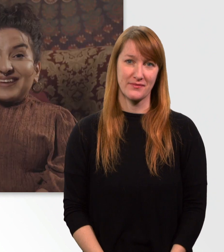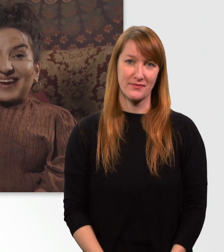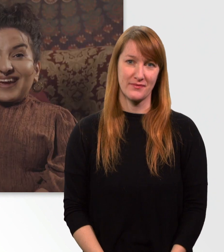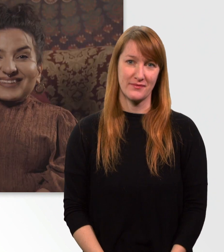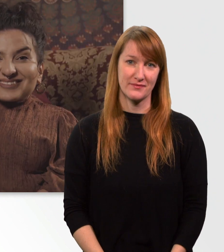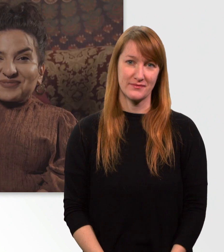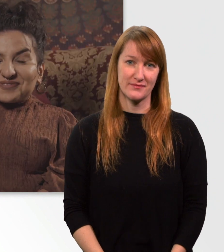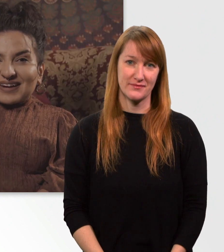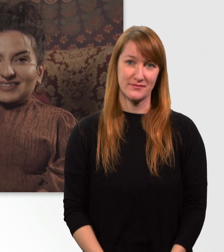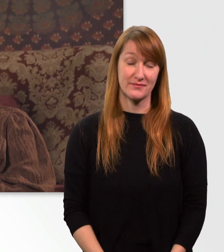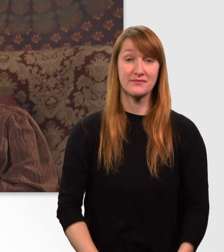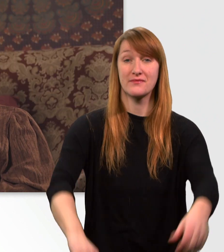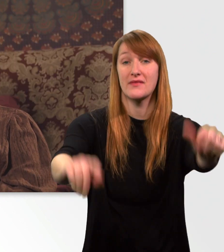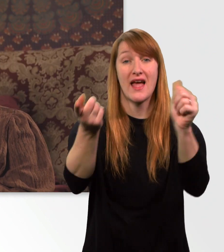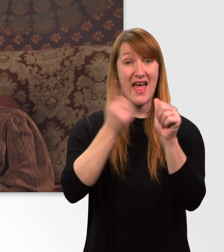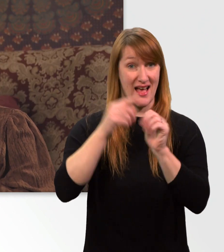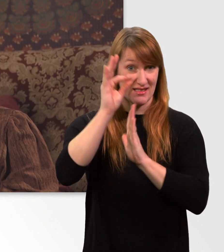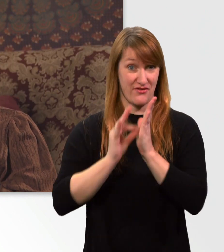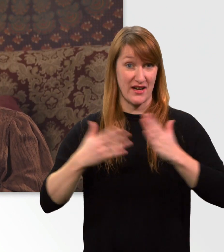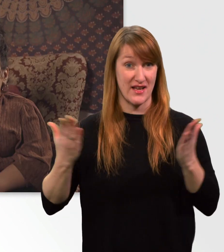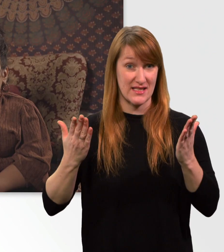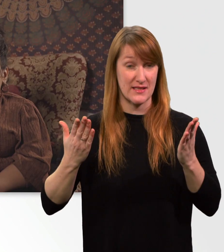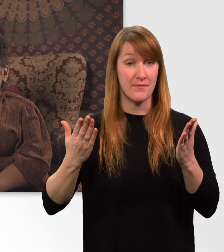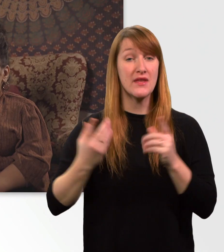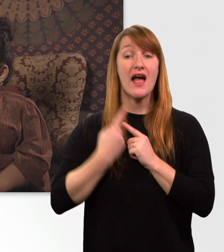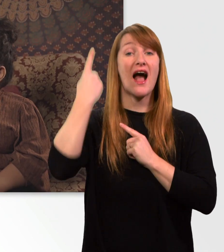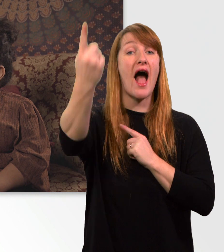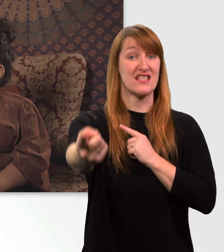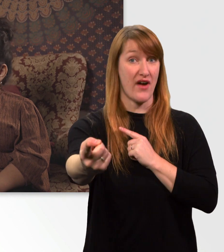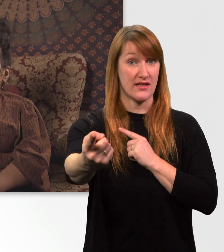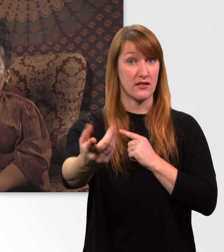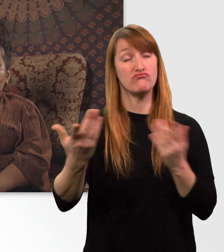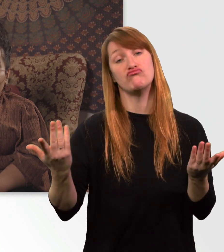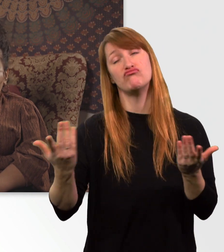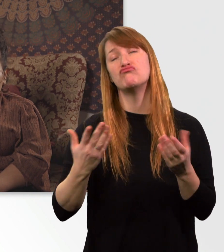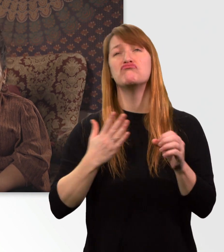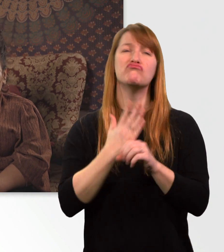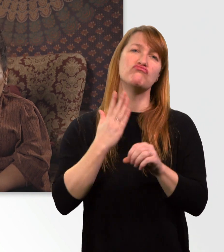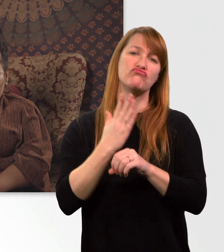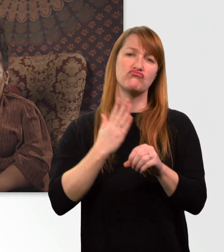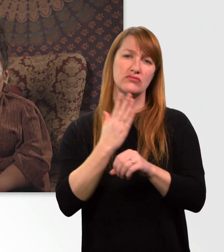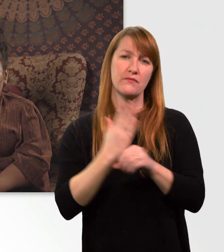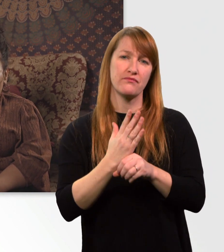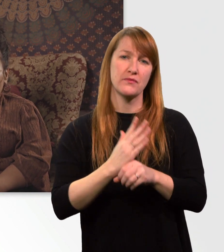Der 1. Fakt. Es geht um die Reichweite. In der Regel fahr ich zwischen 20 bis 30 km,